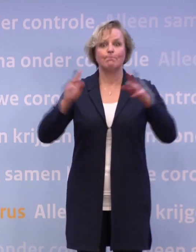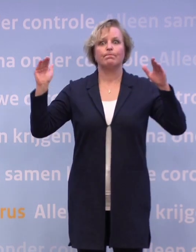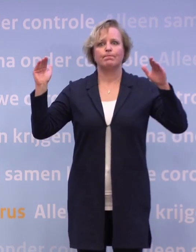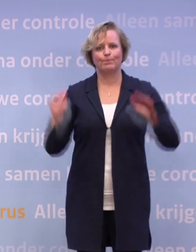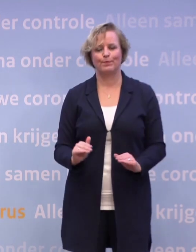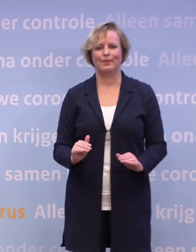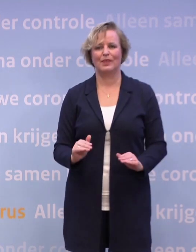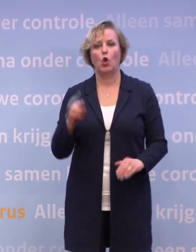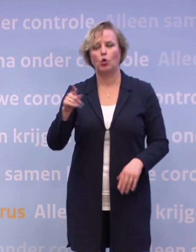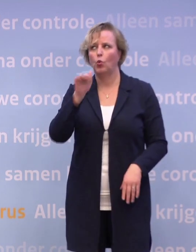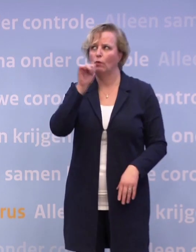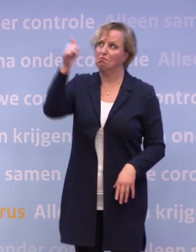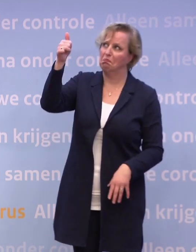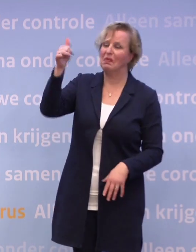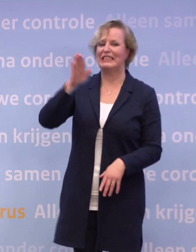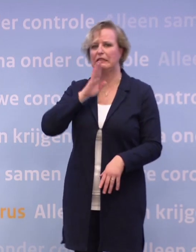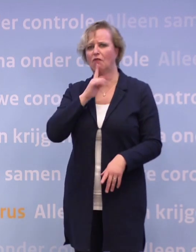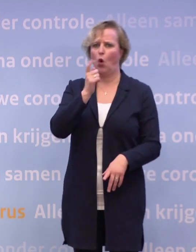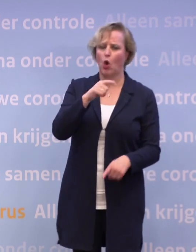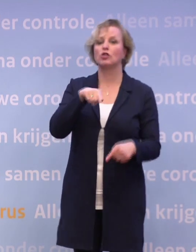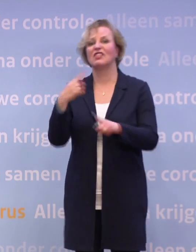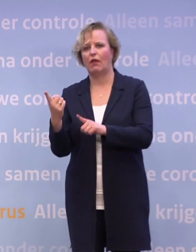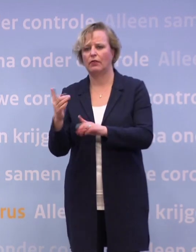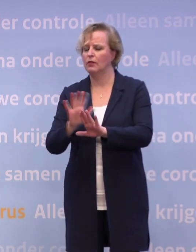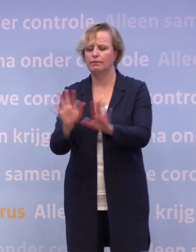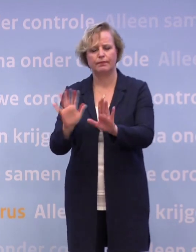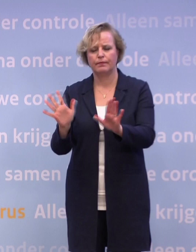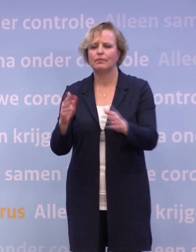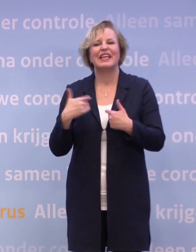Als we nu gaan speculeren 'als het niet lukt, wat dan?'... ...ik wil eigenlijk niet voor die vraag komen.